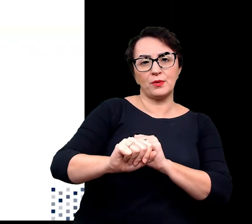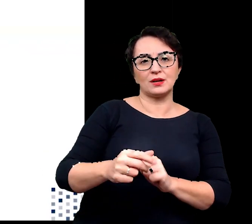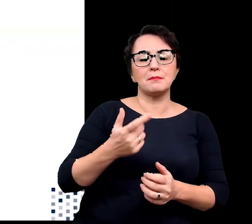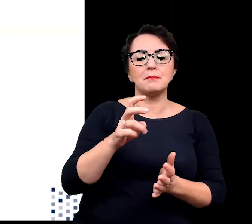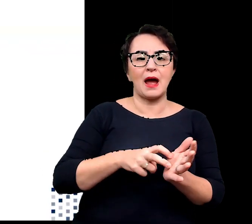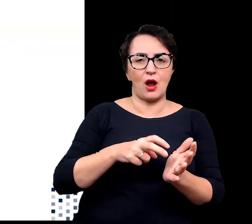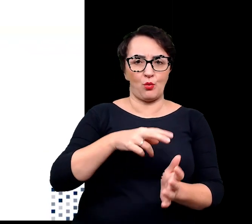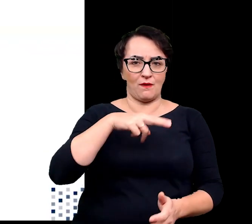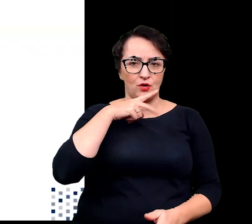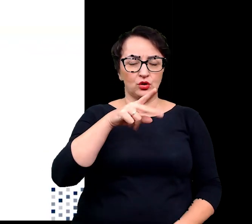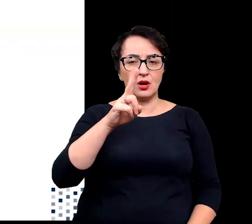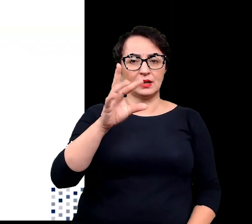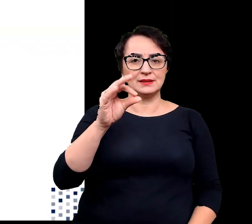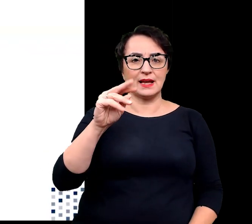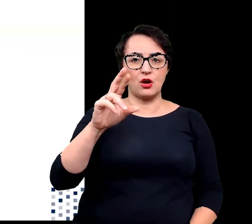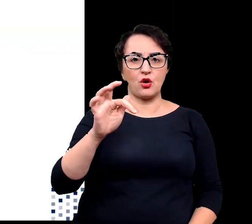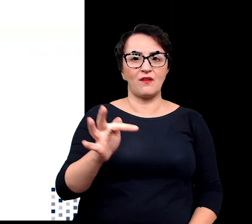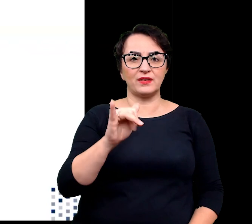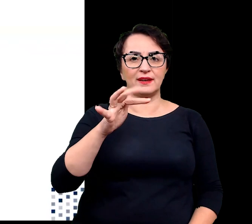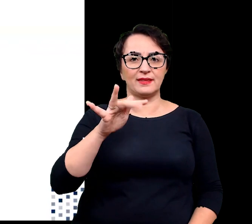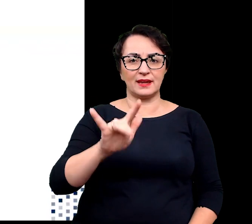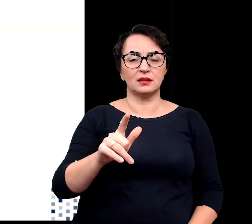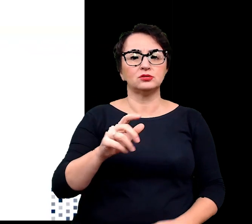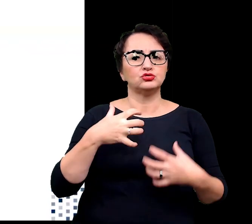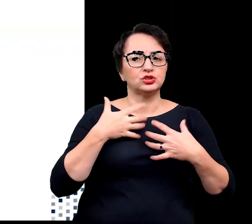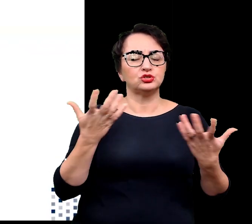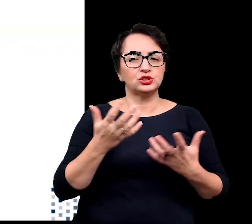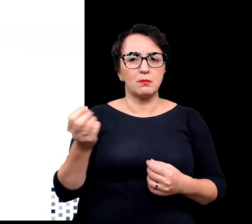występujące w środowiskach suchych, takich pustynie i sawanny,